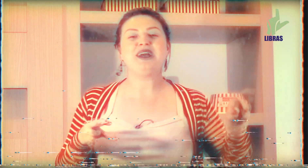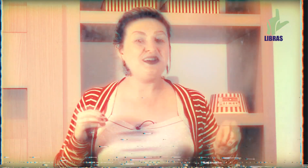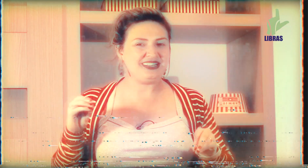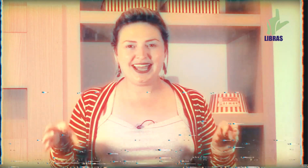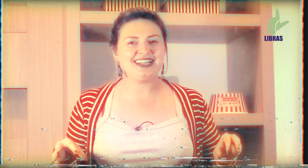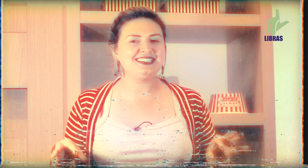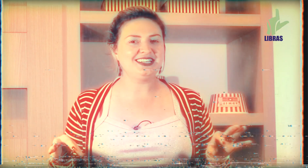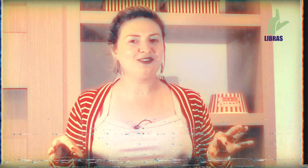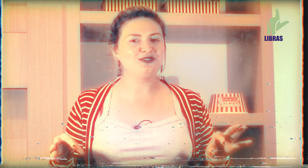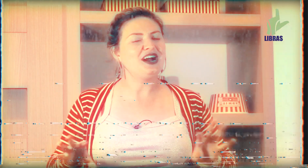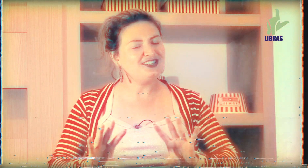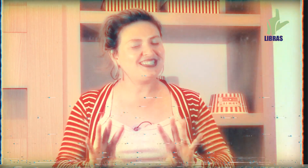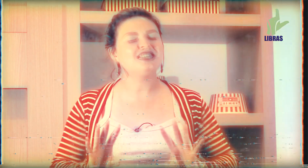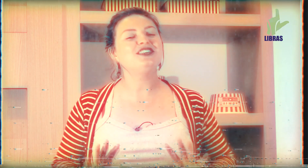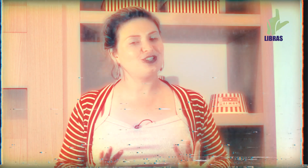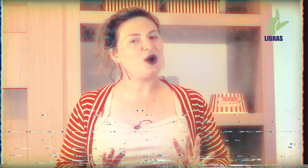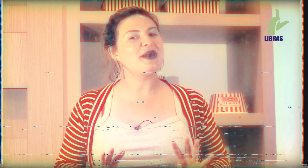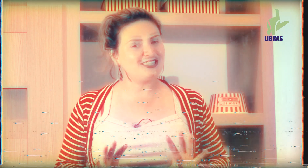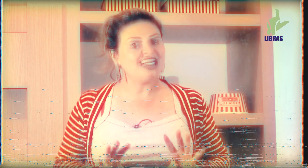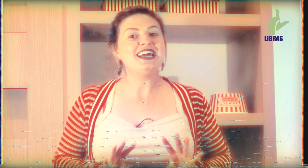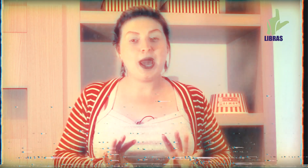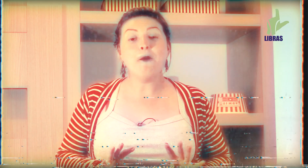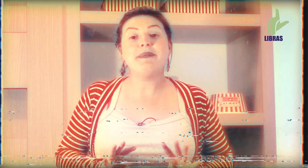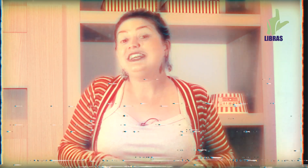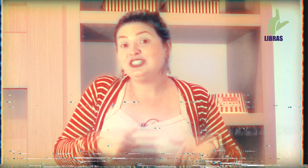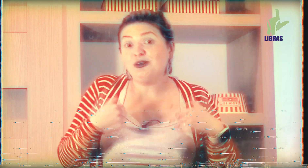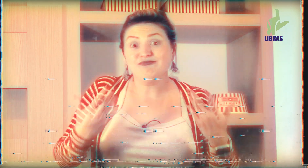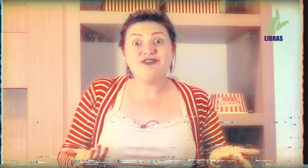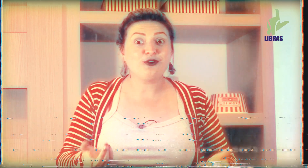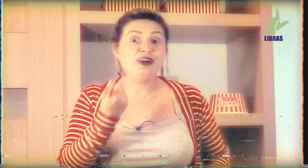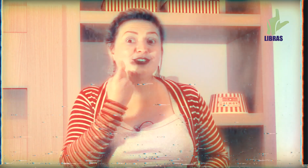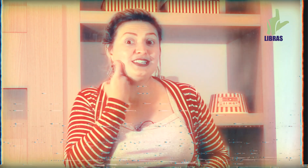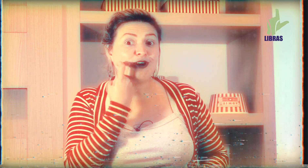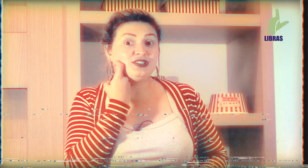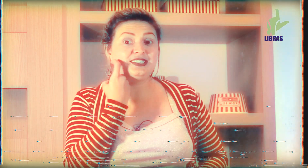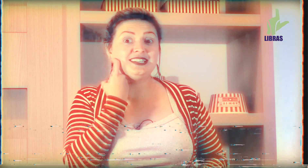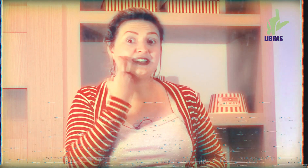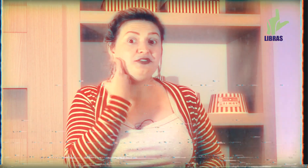pedir uma marmitex em algum lugar de sexta-feira geralmente é o peixe então ficou aí o sinal de